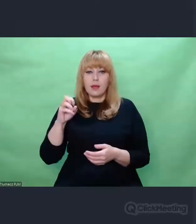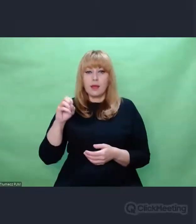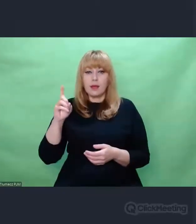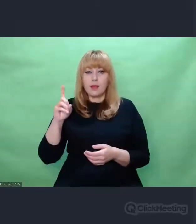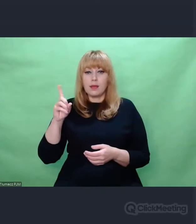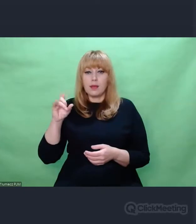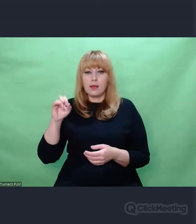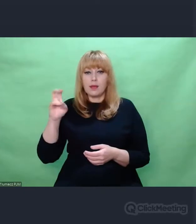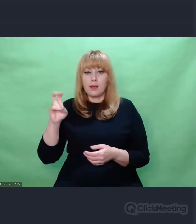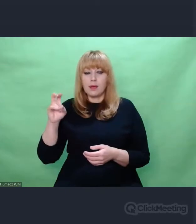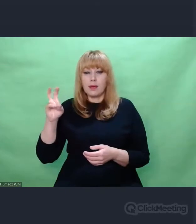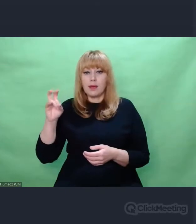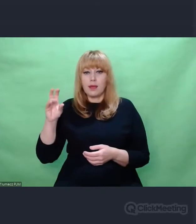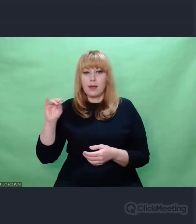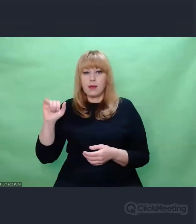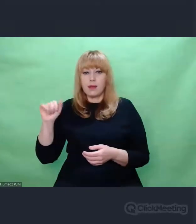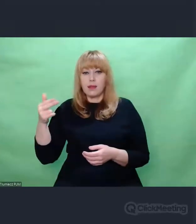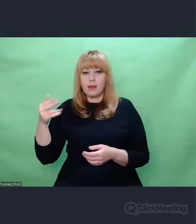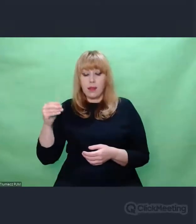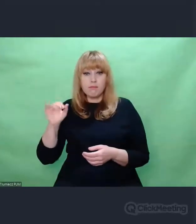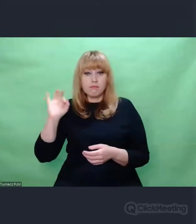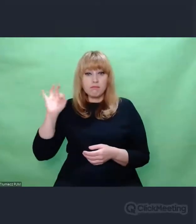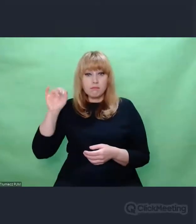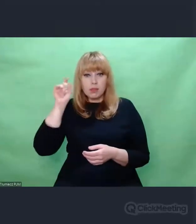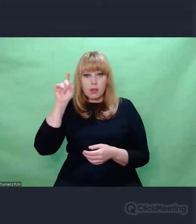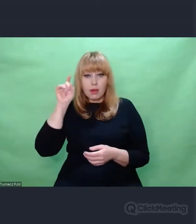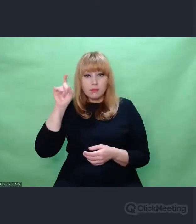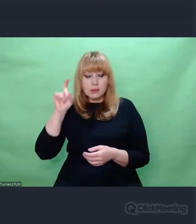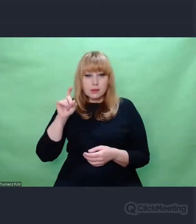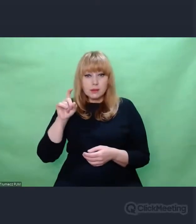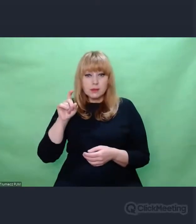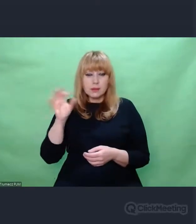I Ci esesmani. Jeżeli dołożymy do tego taką refleksję, że